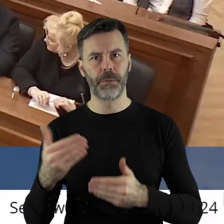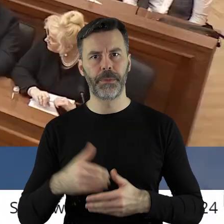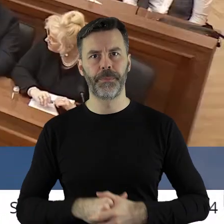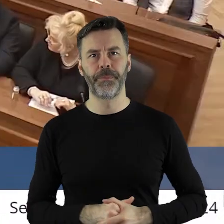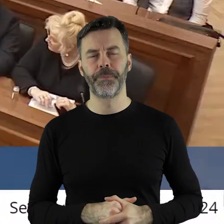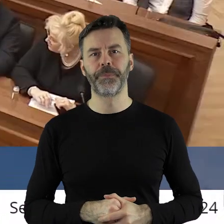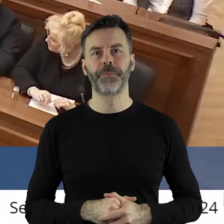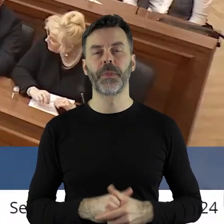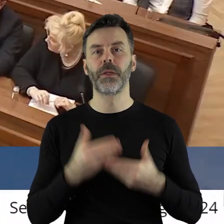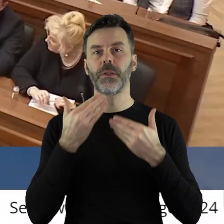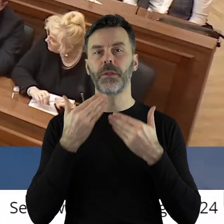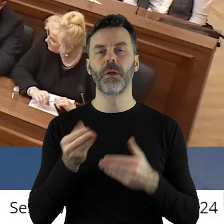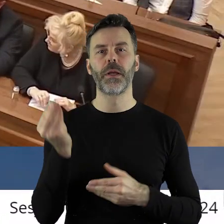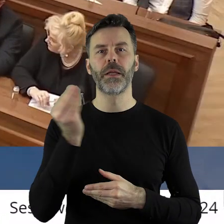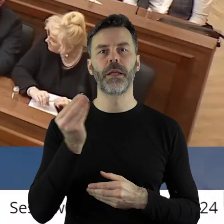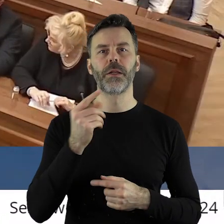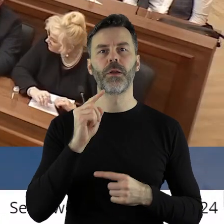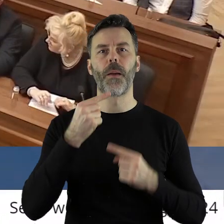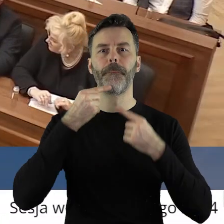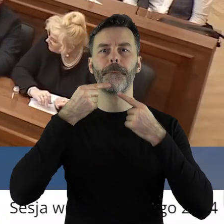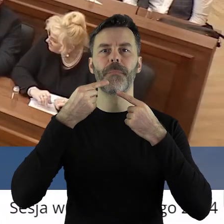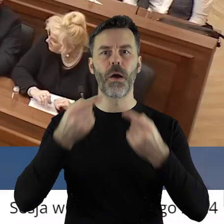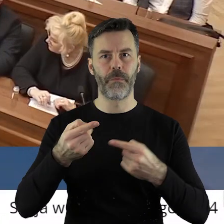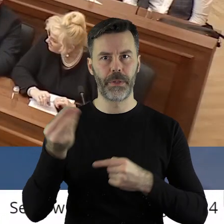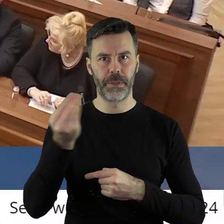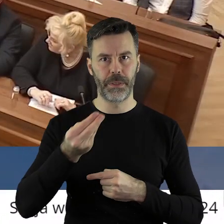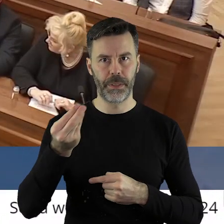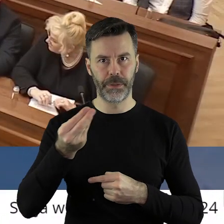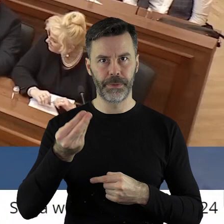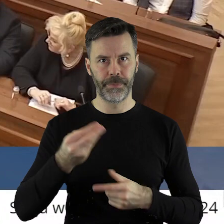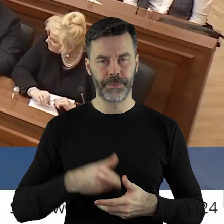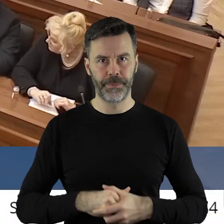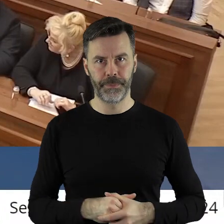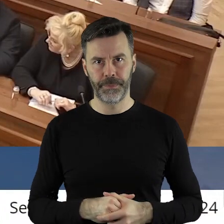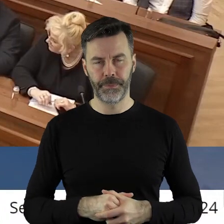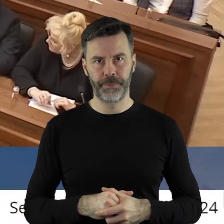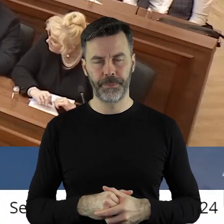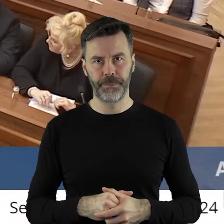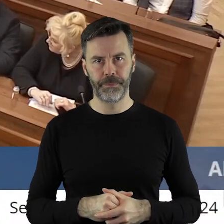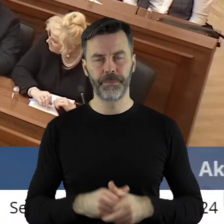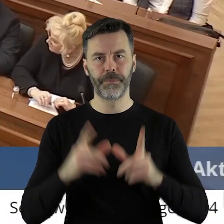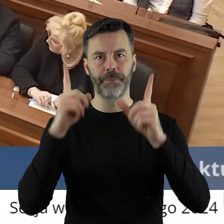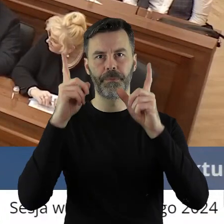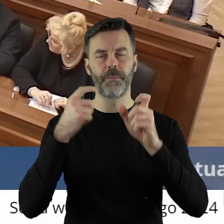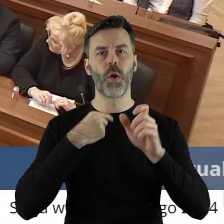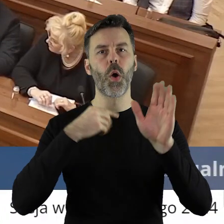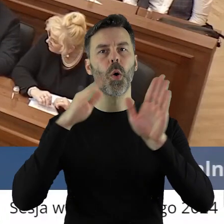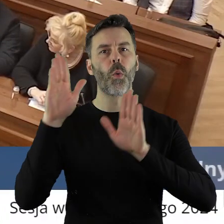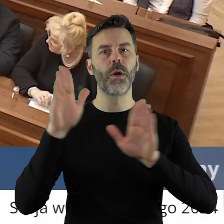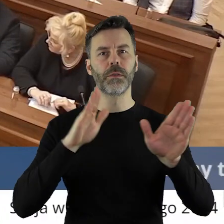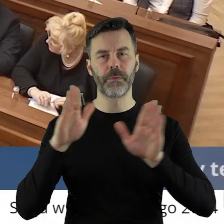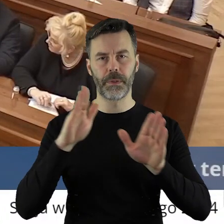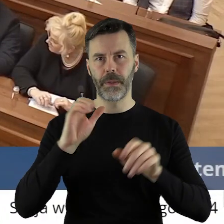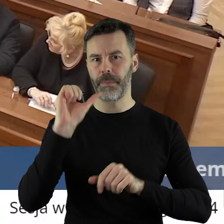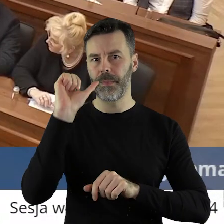Dziękuję bardzo.Dziękuję bardzo. Czy ktoś z państwa radnych chciałby jeszcze zabrać głos w tym punkcie. Przechodzimy zatem do głosowania.